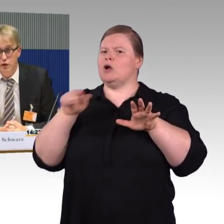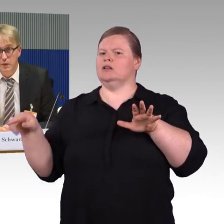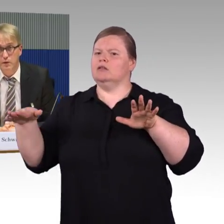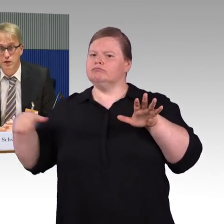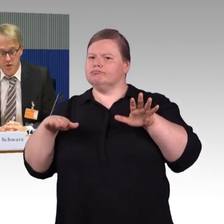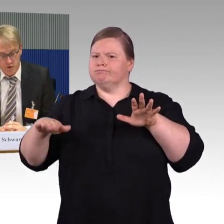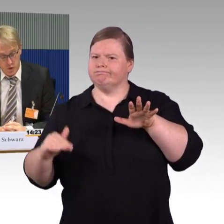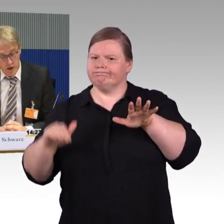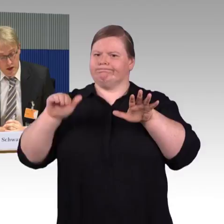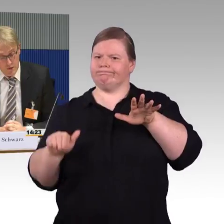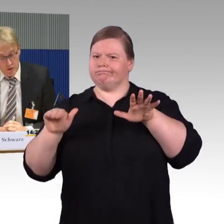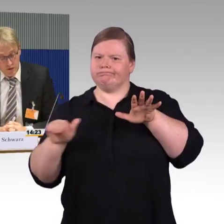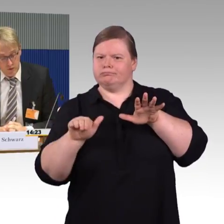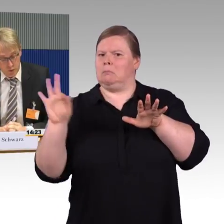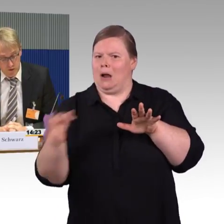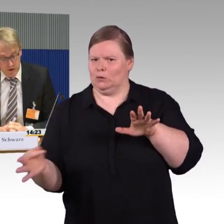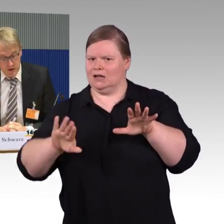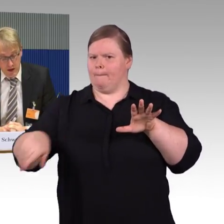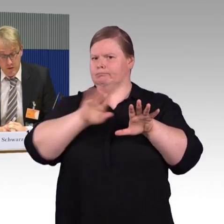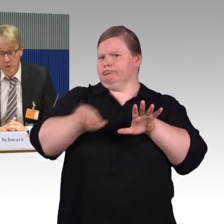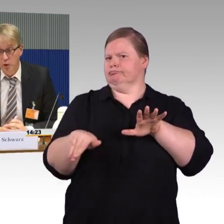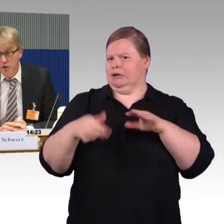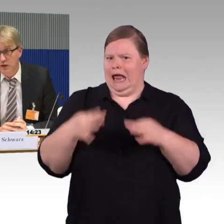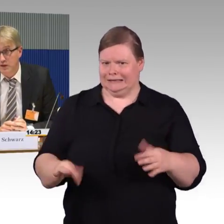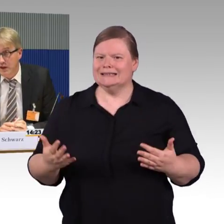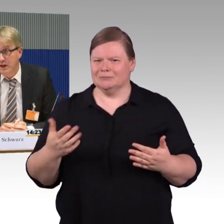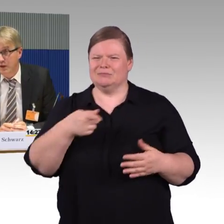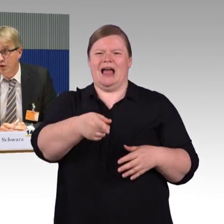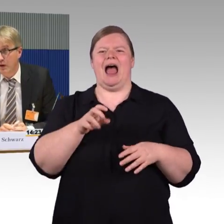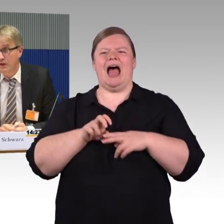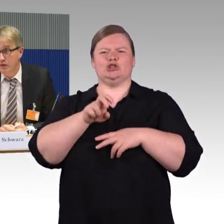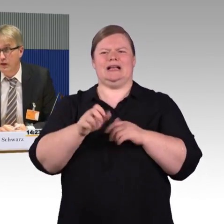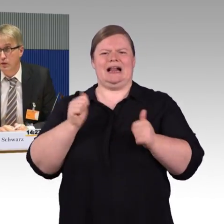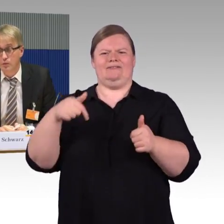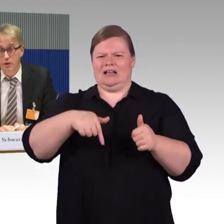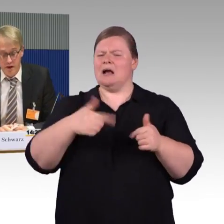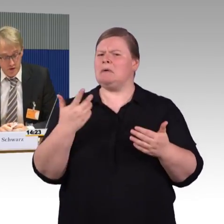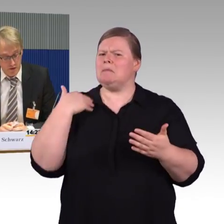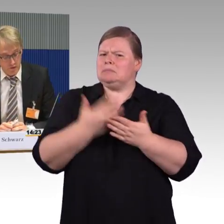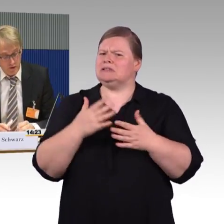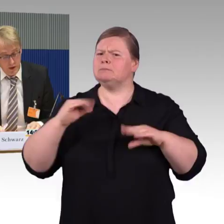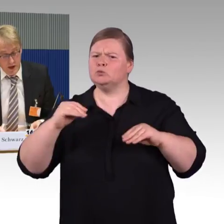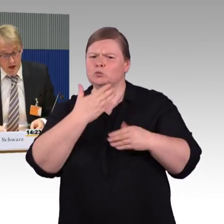für Verspätungssituationen plötzlich verursacht. Wir begrüßen das sehr, dass es fahrzeuggebundene Einstieghilfen gibt,